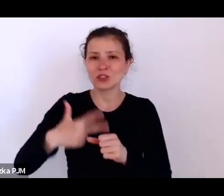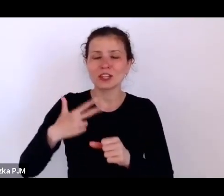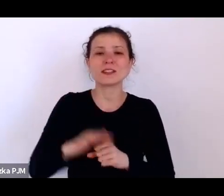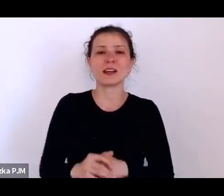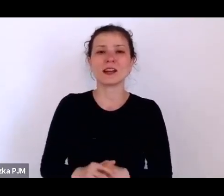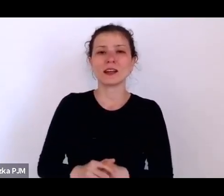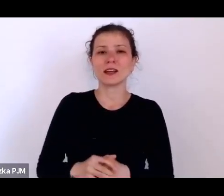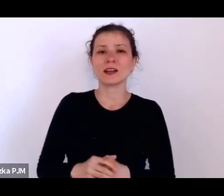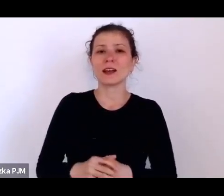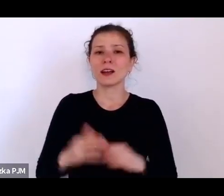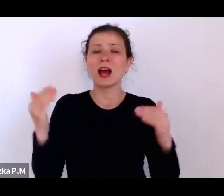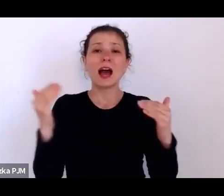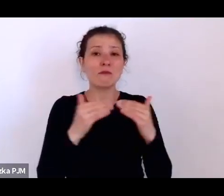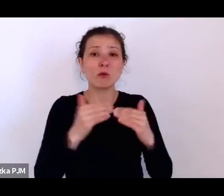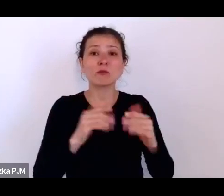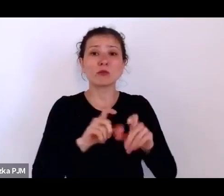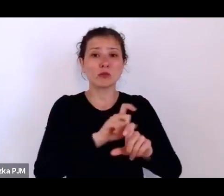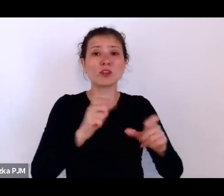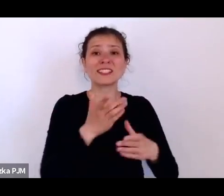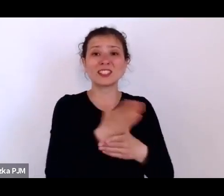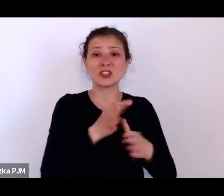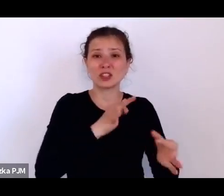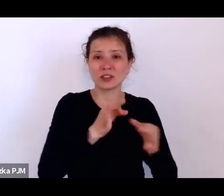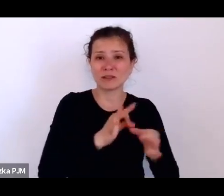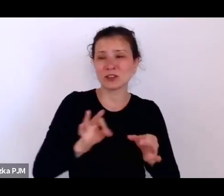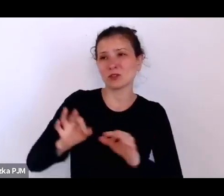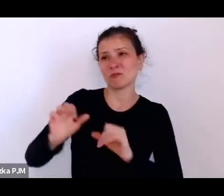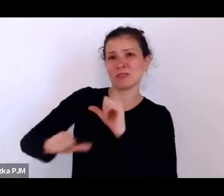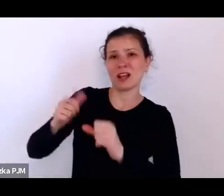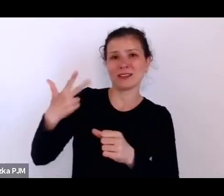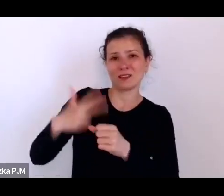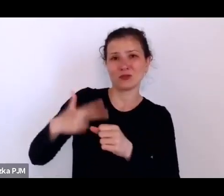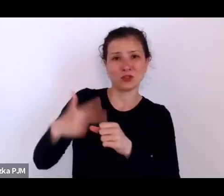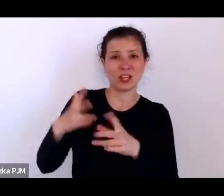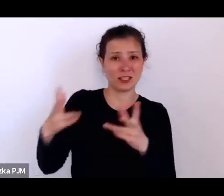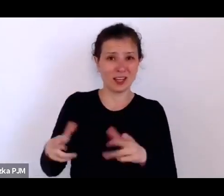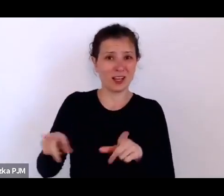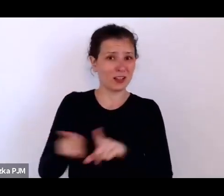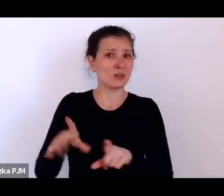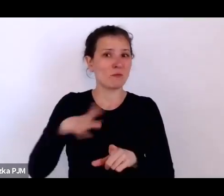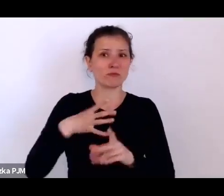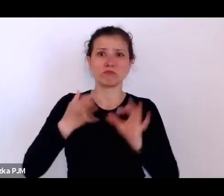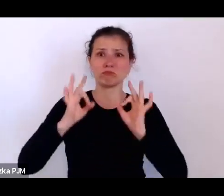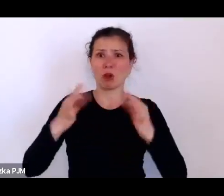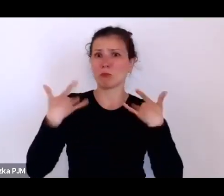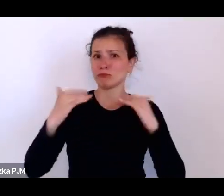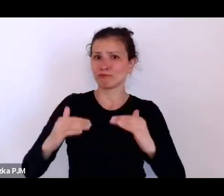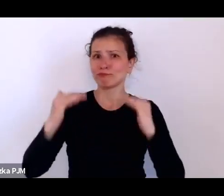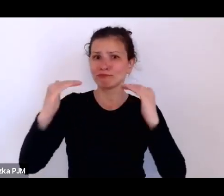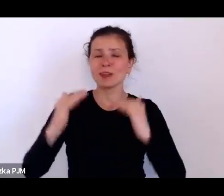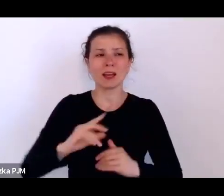czasów średniowiecznych, lata 30. też były dobrobytem, mówił, że zapominamy o tym, że